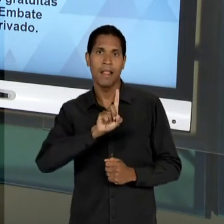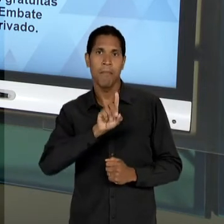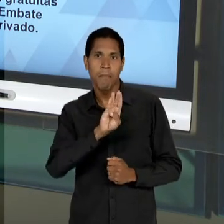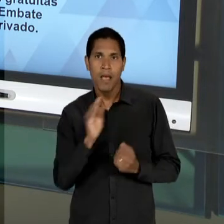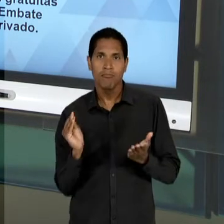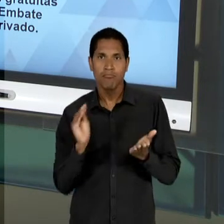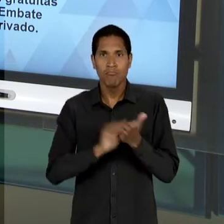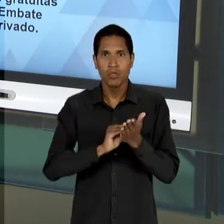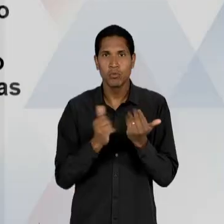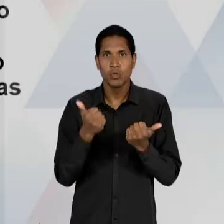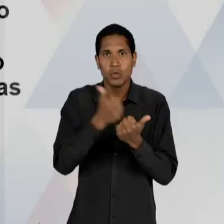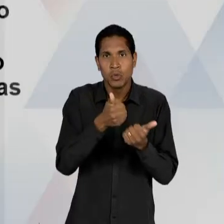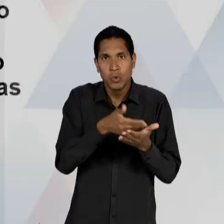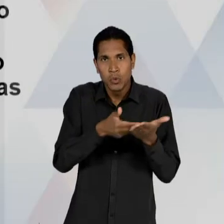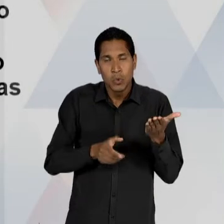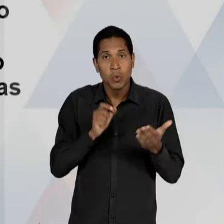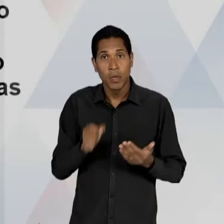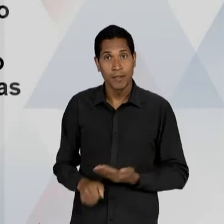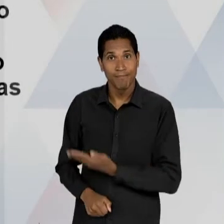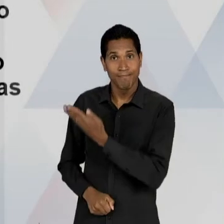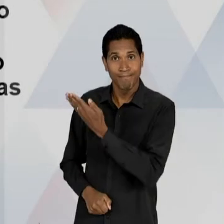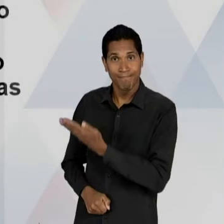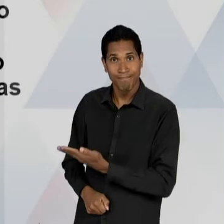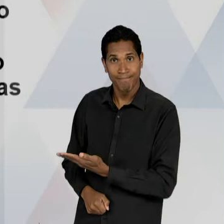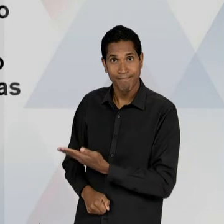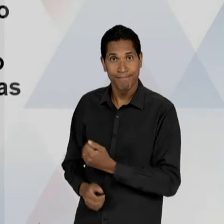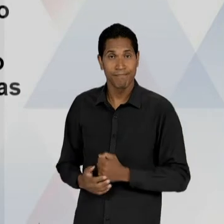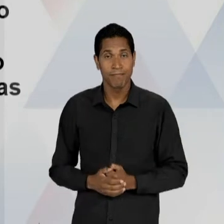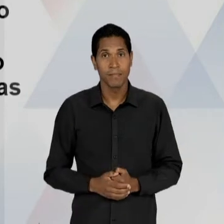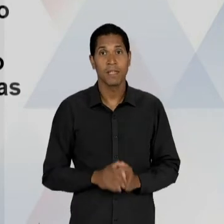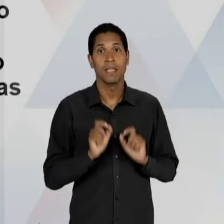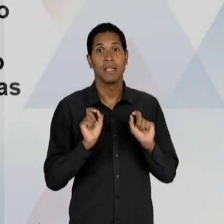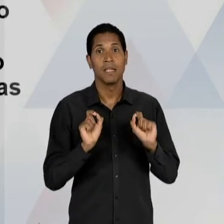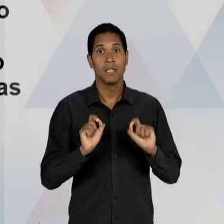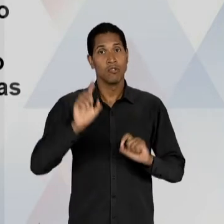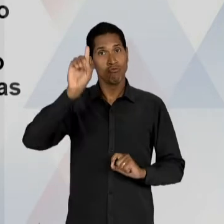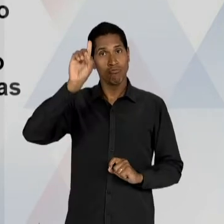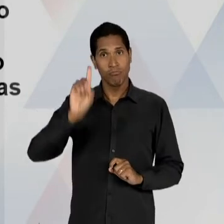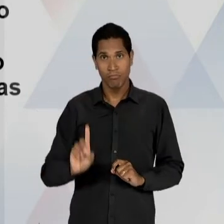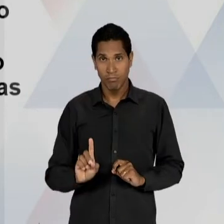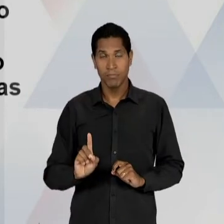CARACTERÍSTICAS: COM ORIENTAÇÃO PRIVATISTA, PROPUGNANDO A PREVALÊNCIA DO DIREITO INALIENÁVEL